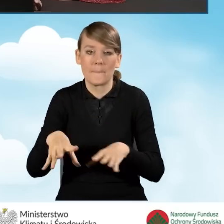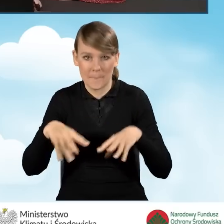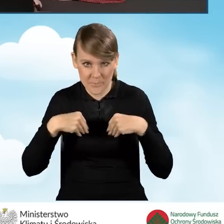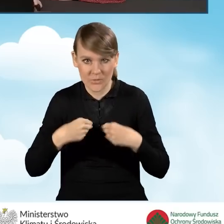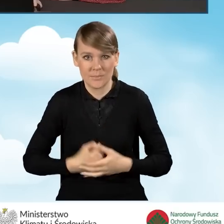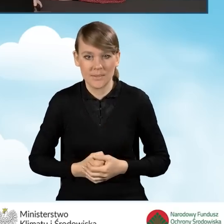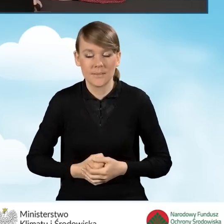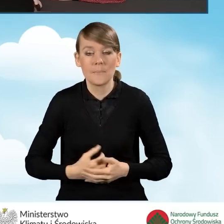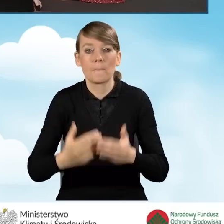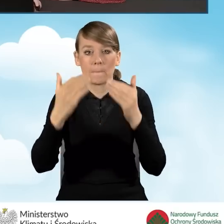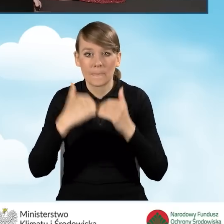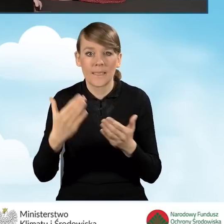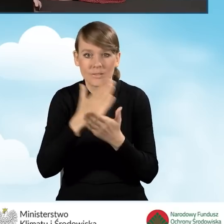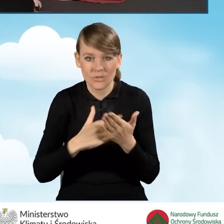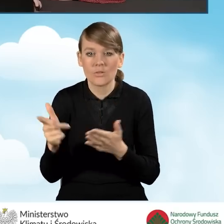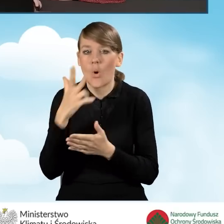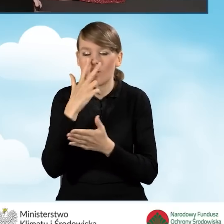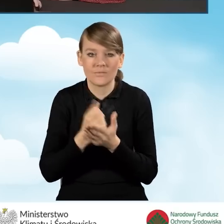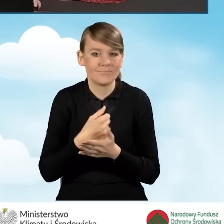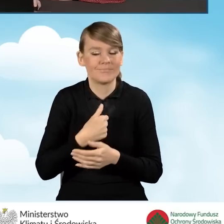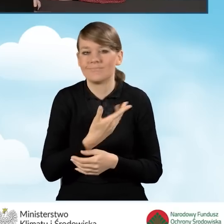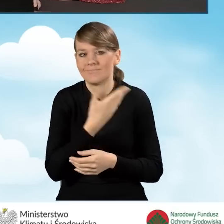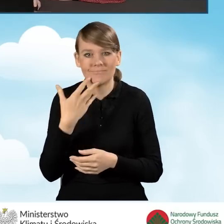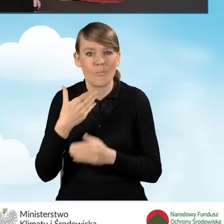W dalszej części oświadczamy, że nie prowadzimy pozarolniczej